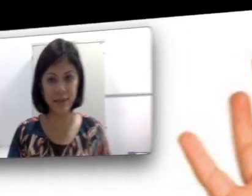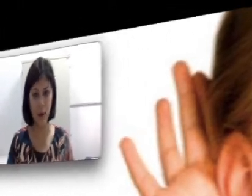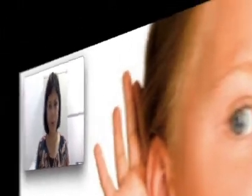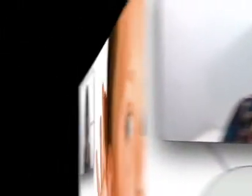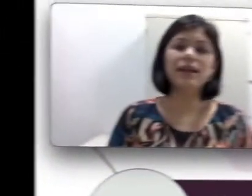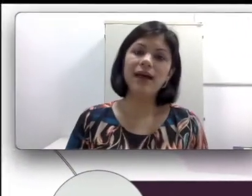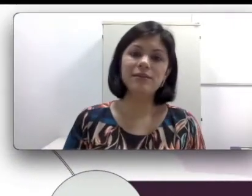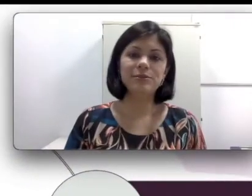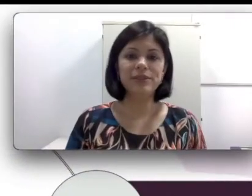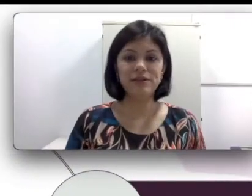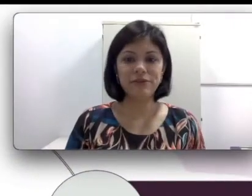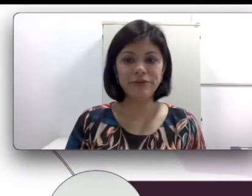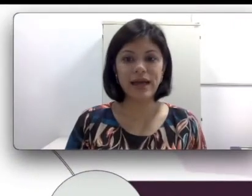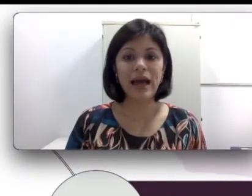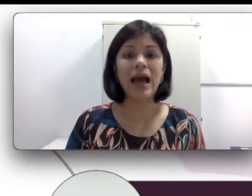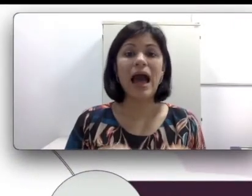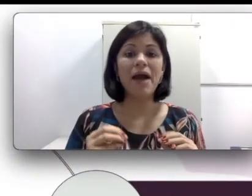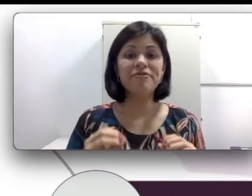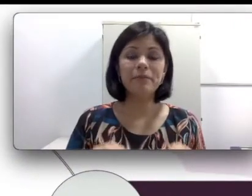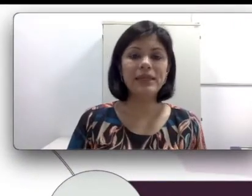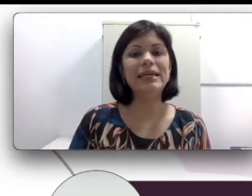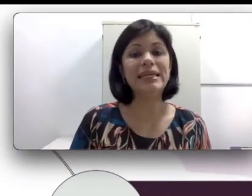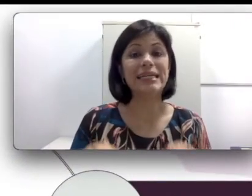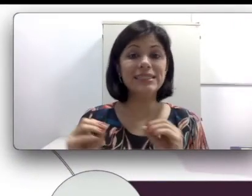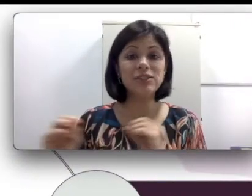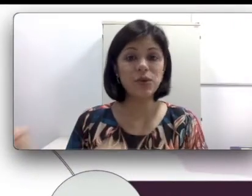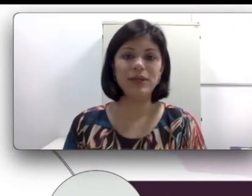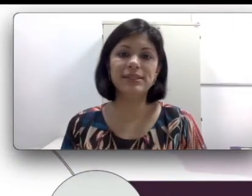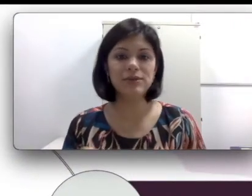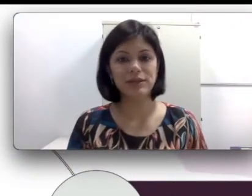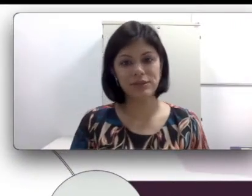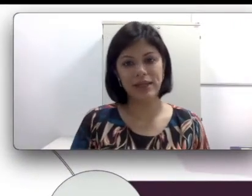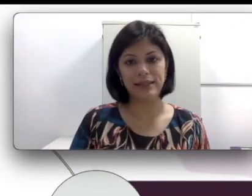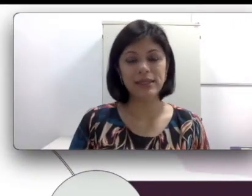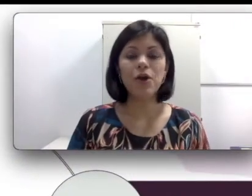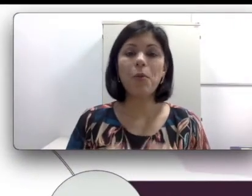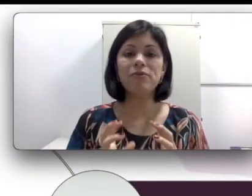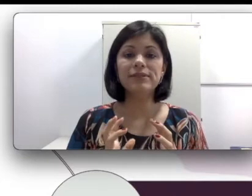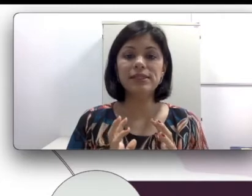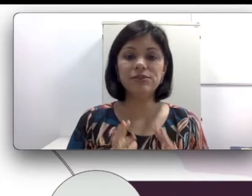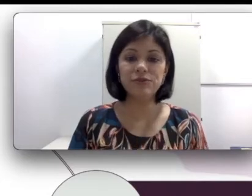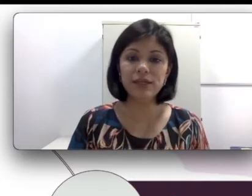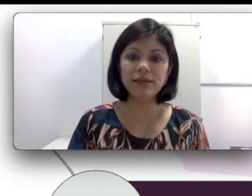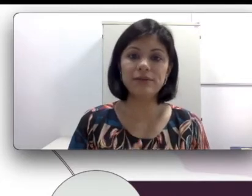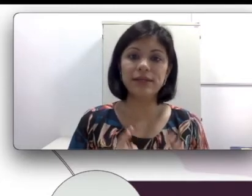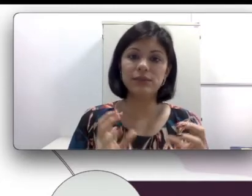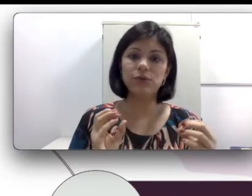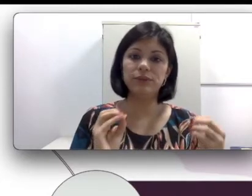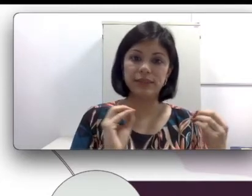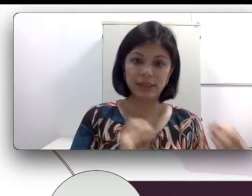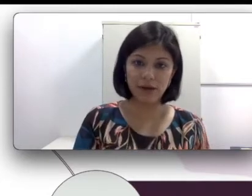que não poderia faltar a família e as escolhas educacionais. Como vocês viram nas outras